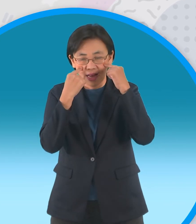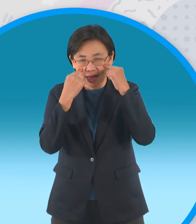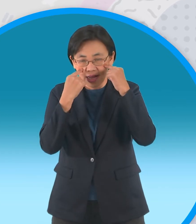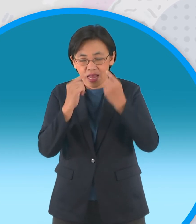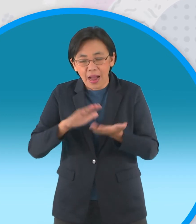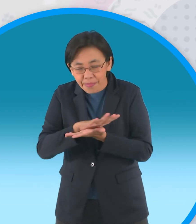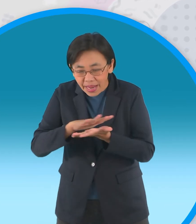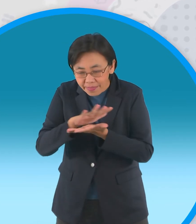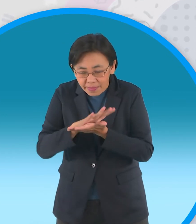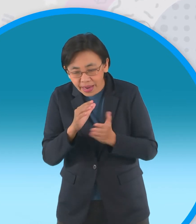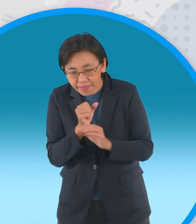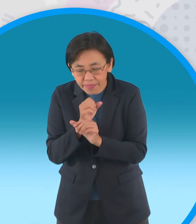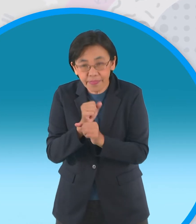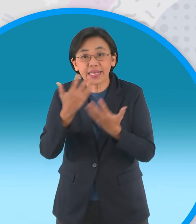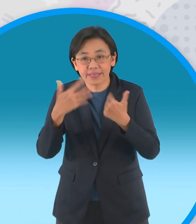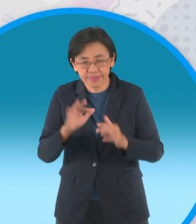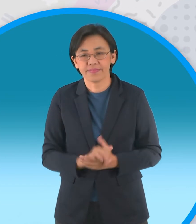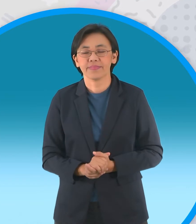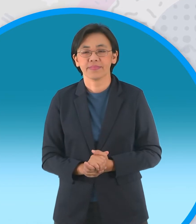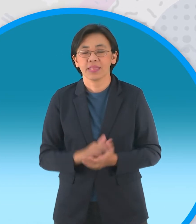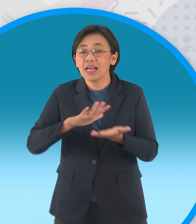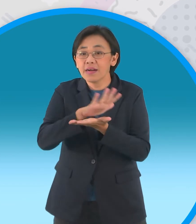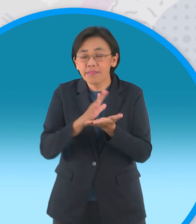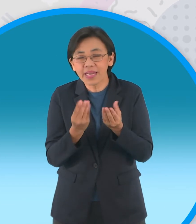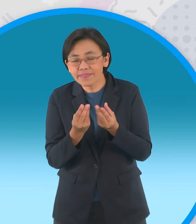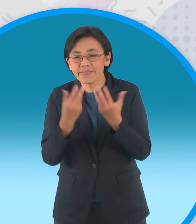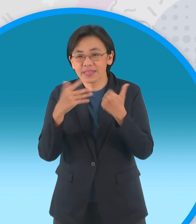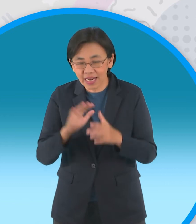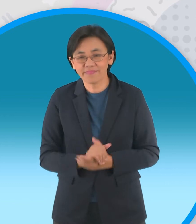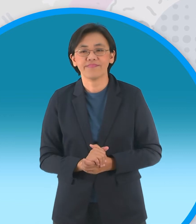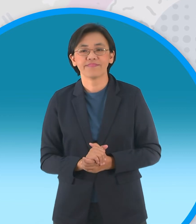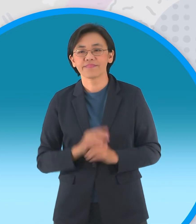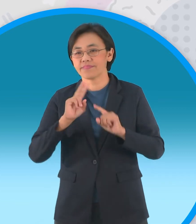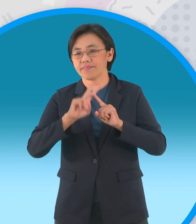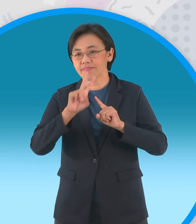ในขั้นตอนที่ 1 นี้นะครับต่อไปก็ เป็นขั้นตอนที่สองคือการเริ่มประกอบนะครับ